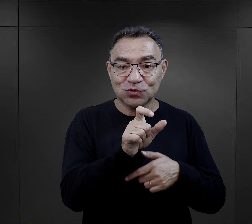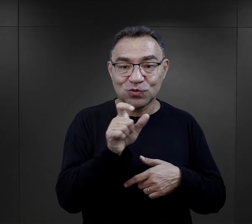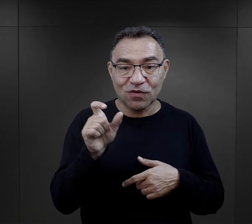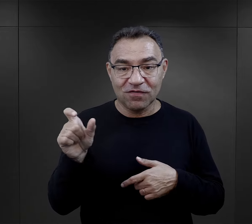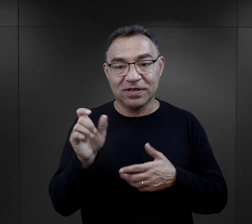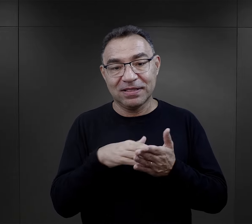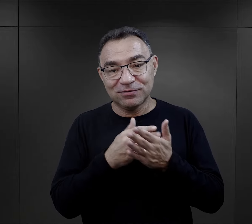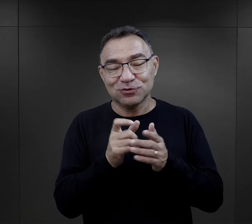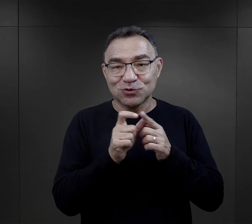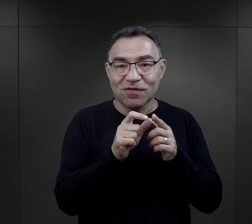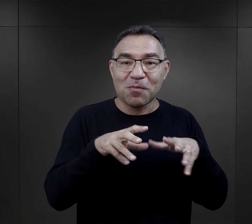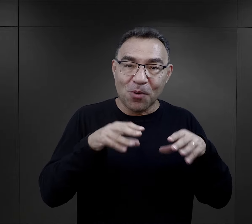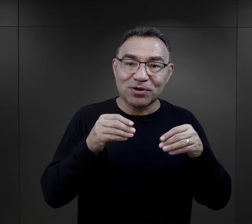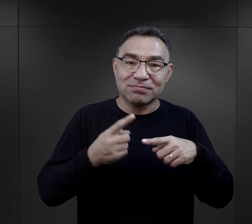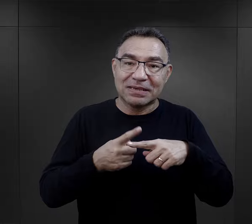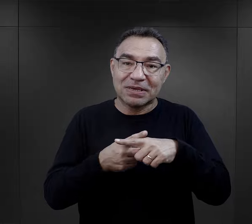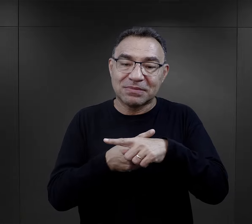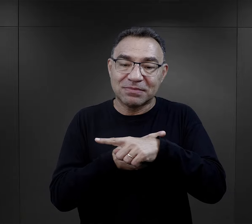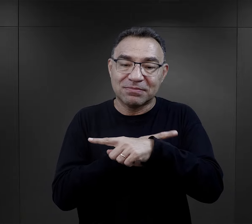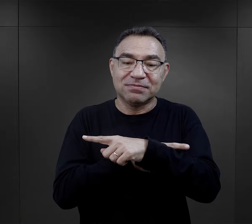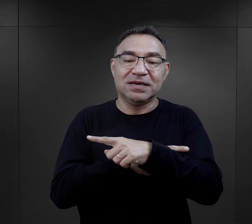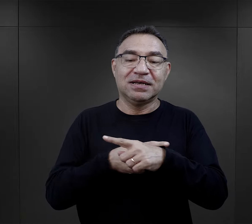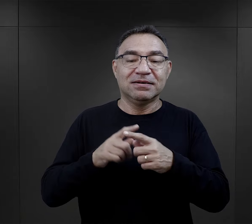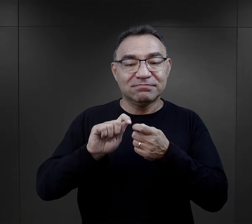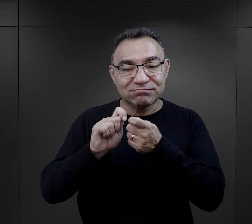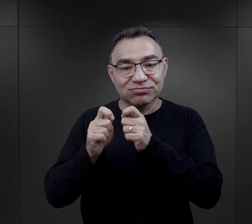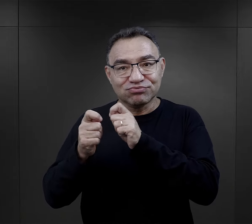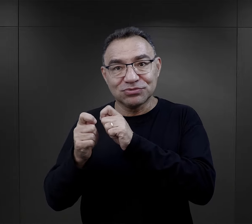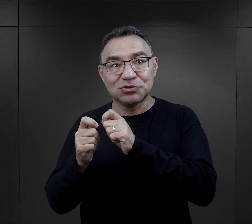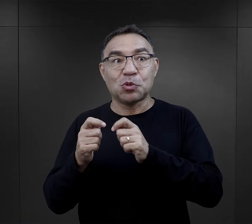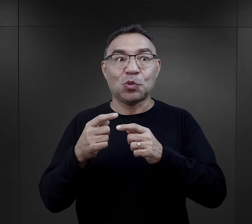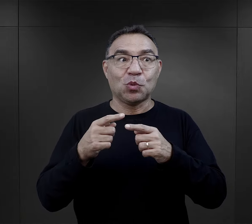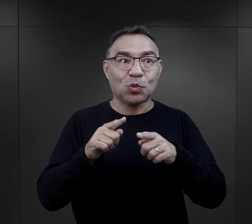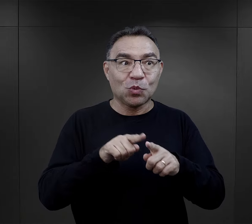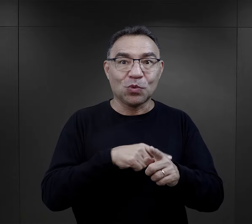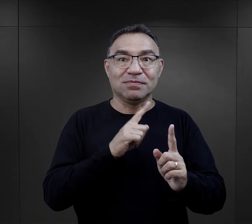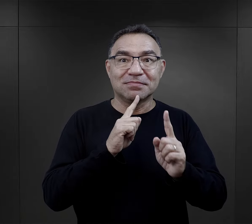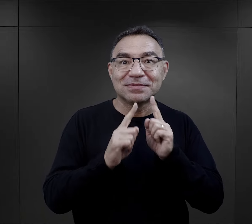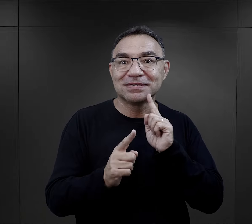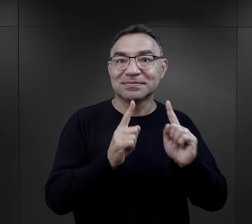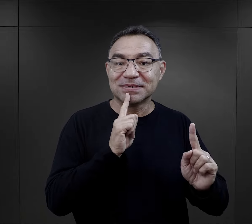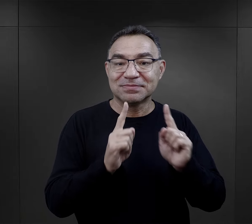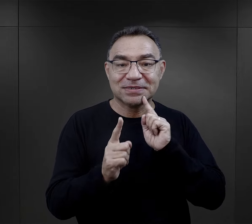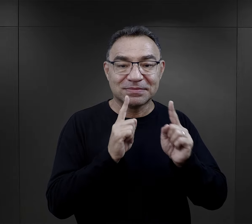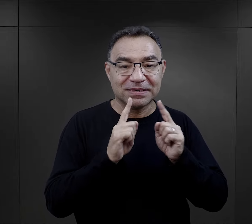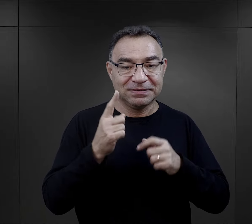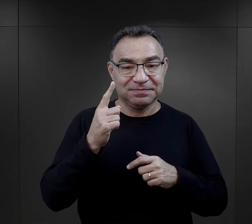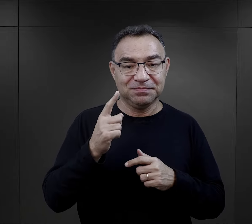tych paru słów, no zaczynało się od paru słów, a później to się przeradzało w takie konwersacje.